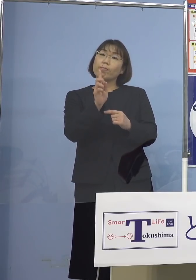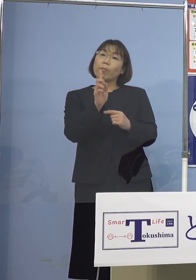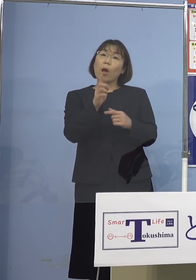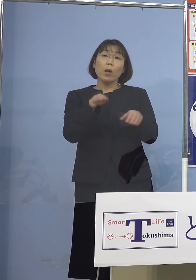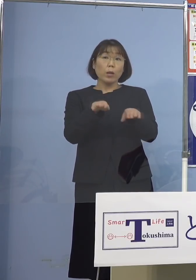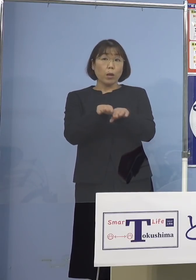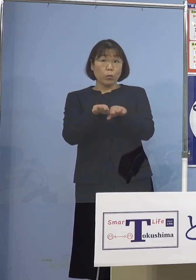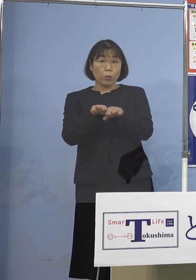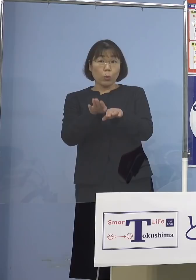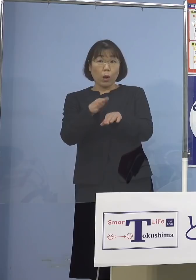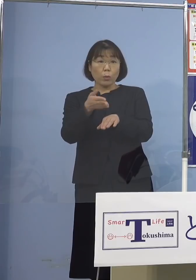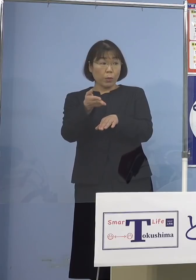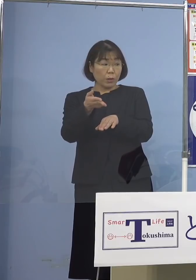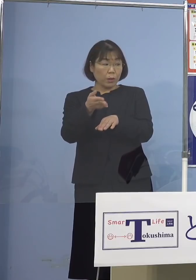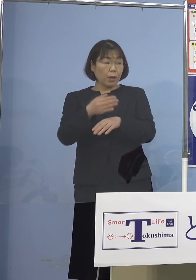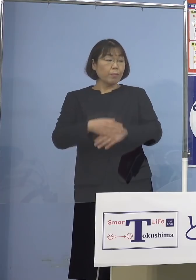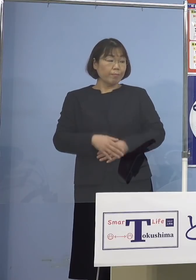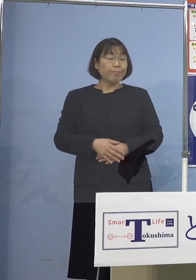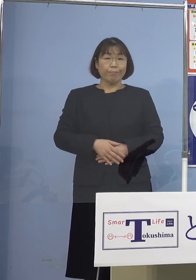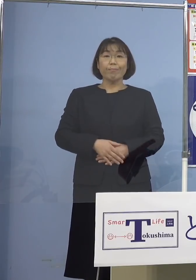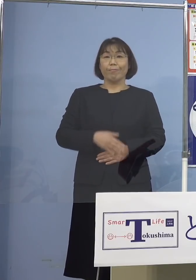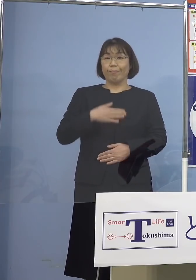（知事） 休校の話ですよね、はい